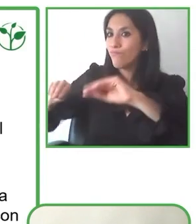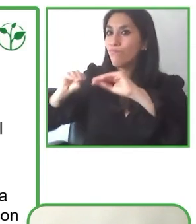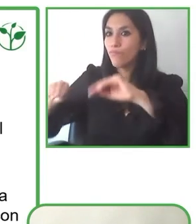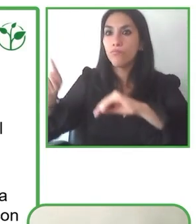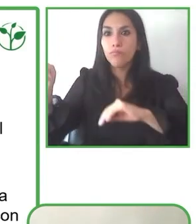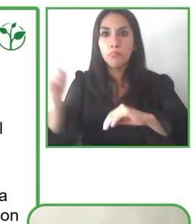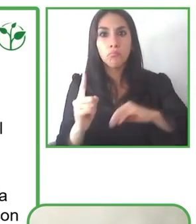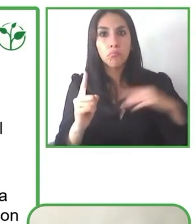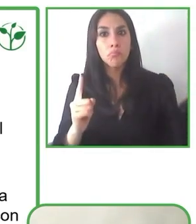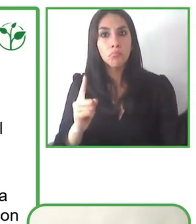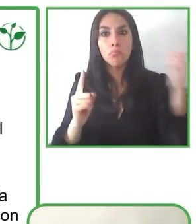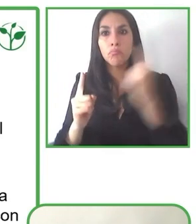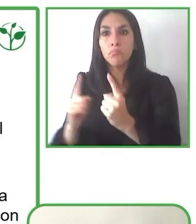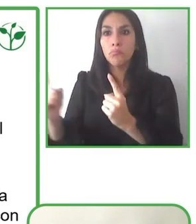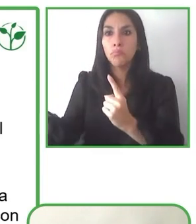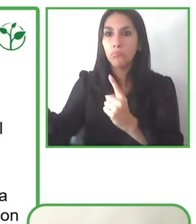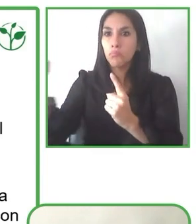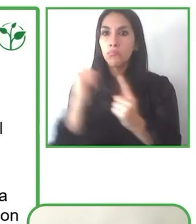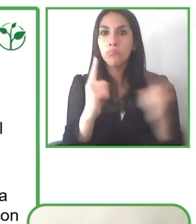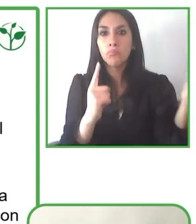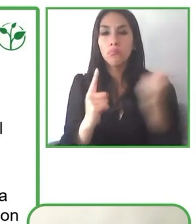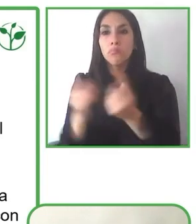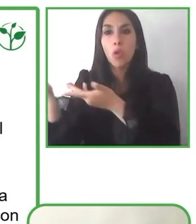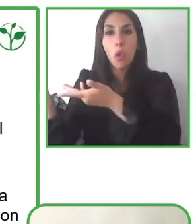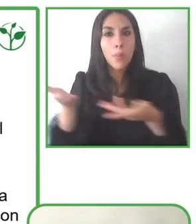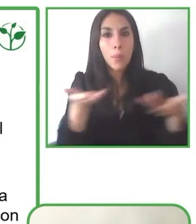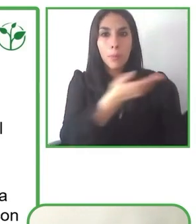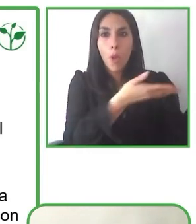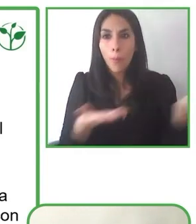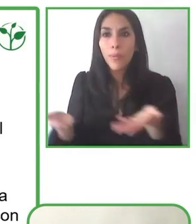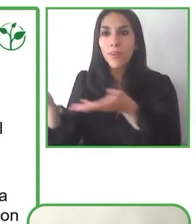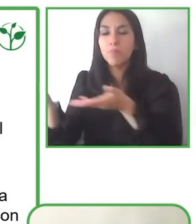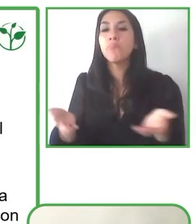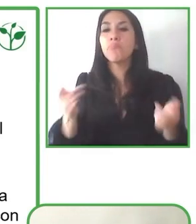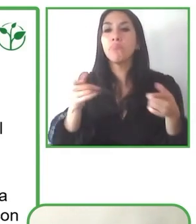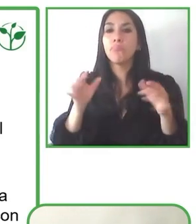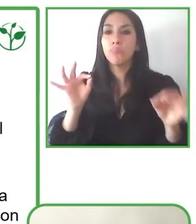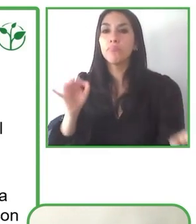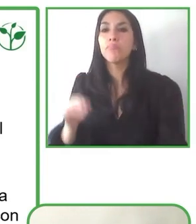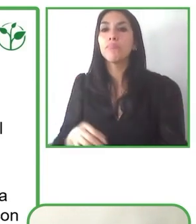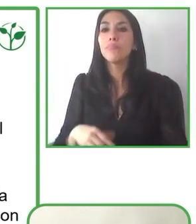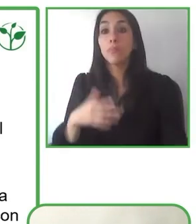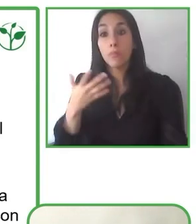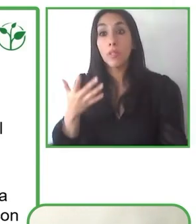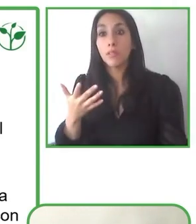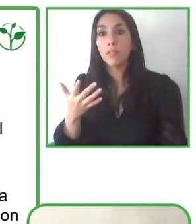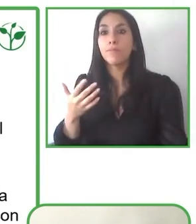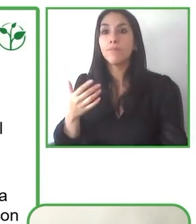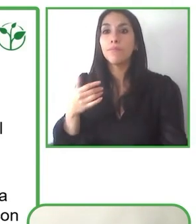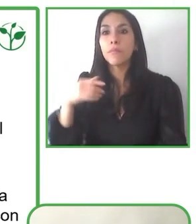asociatividad y eso siempre lo hemos pensado como poner al servicio del bien común las